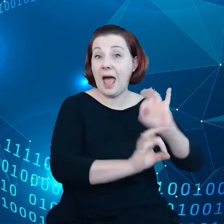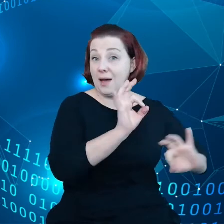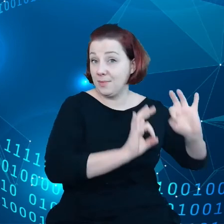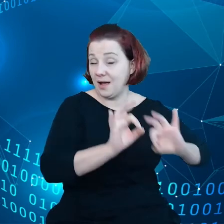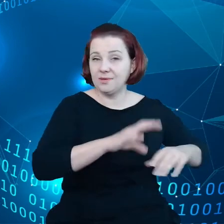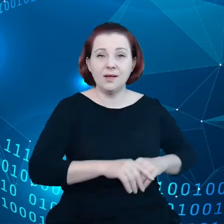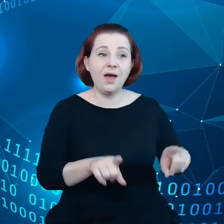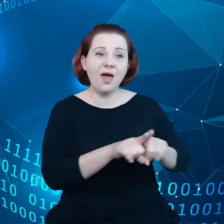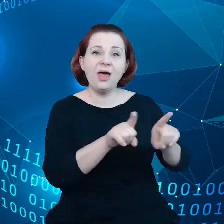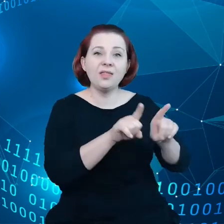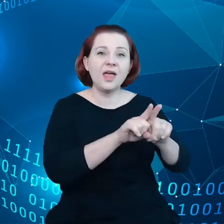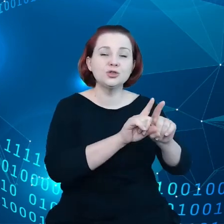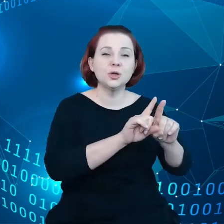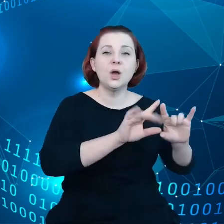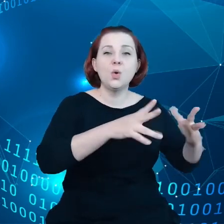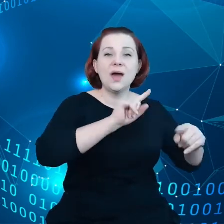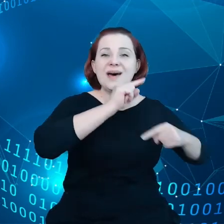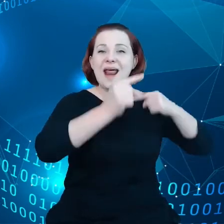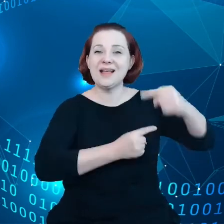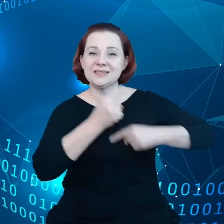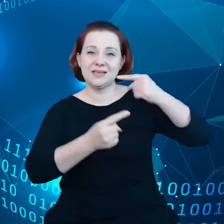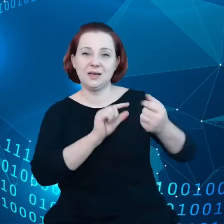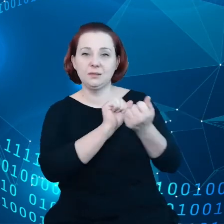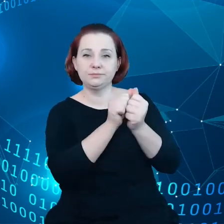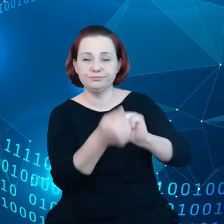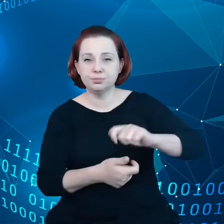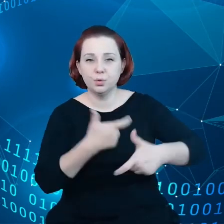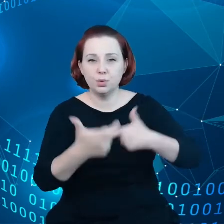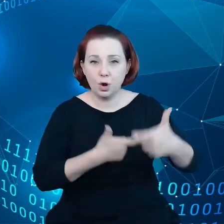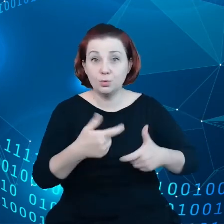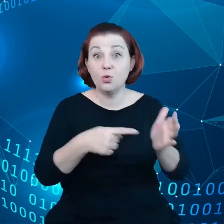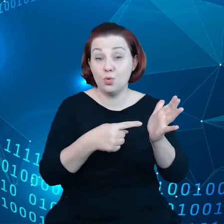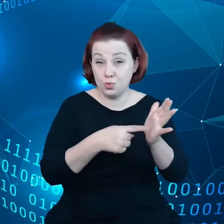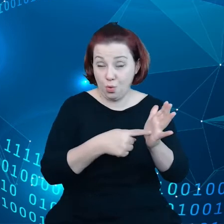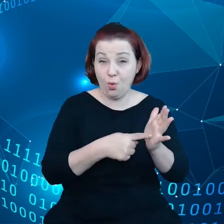recyklingowi, na tym rynku również powinna tworzyć się odpowiednia konkurencję.